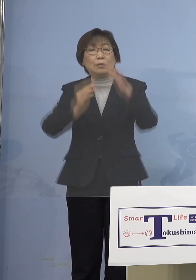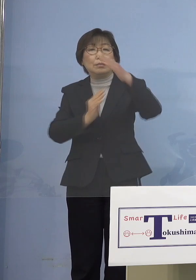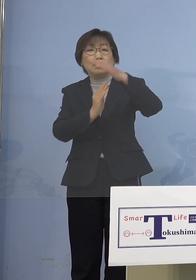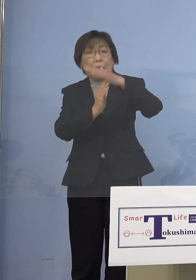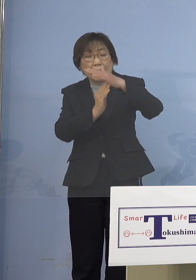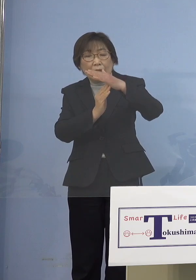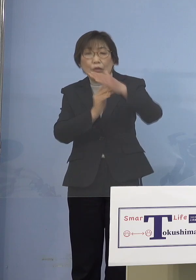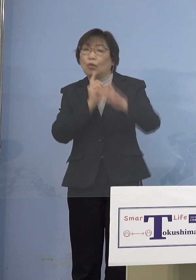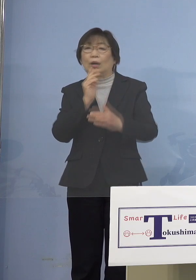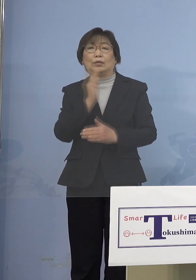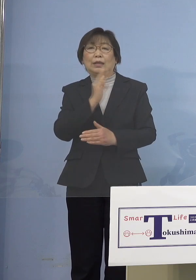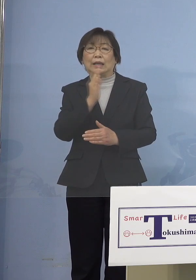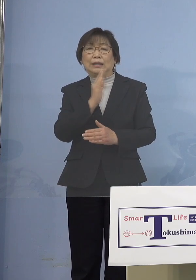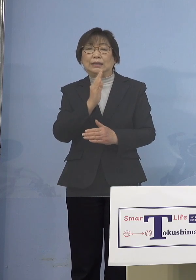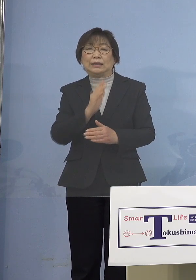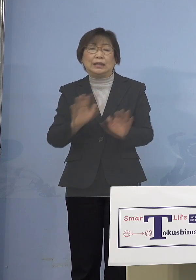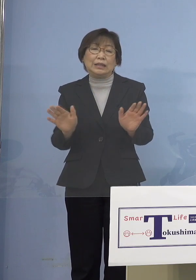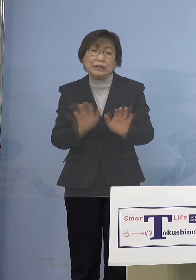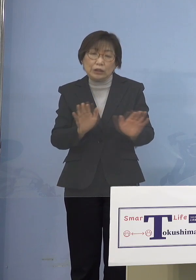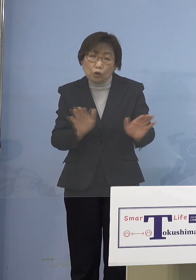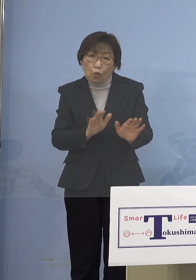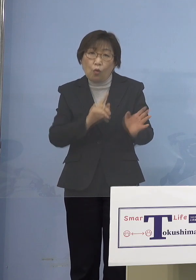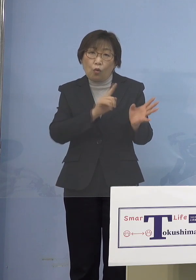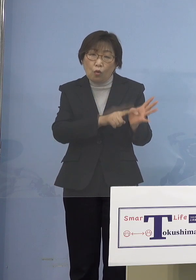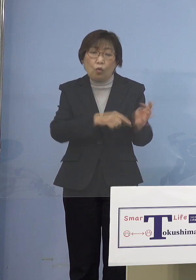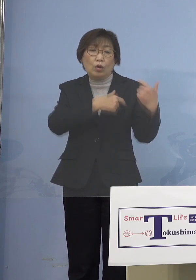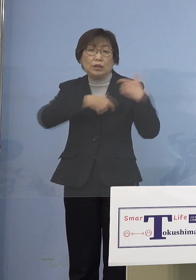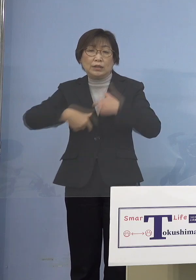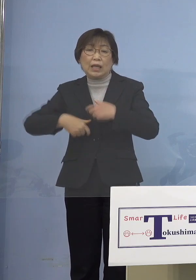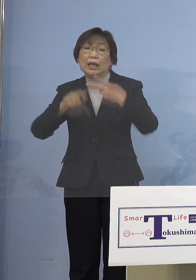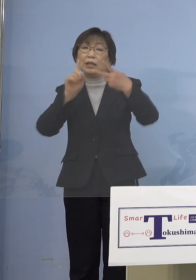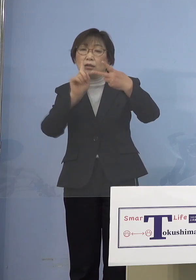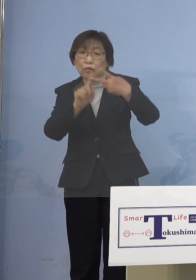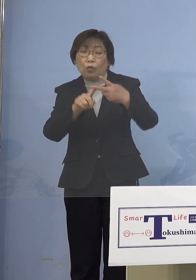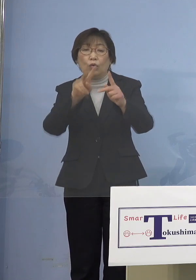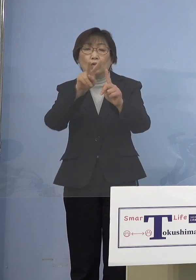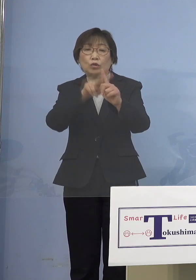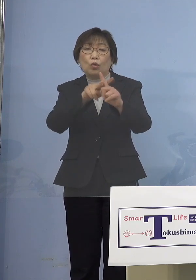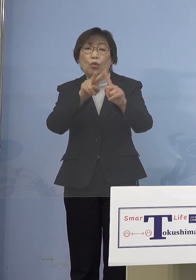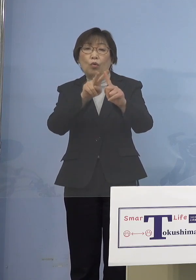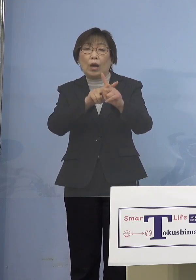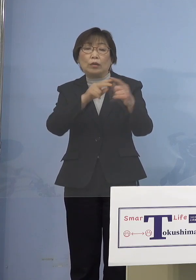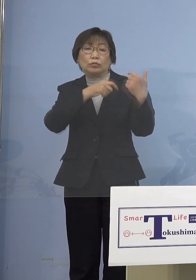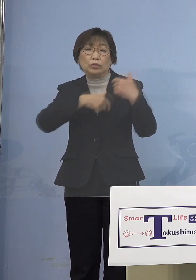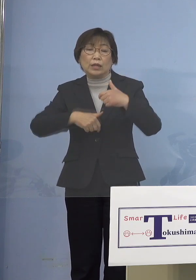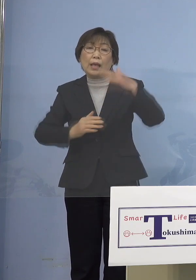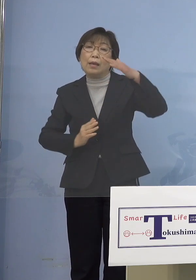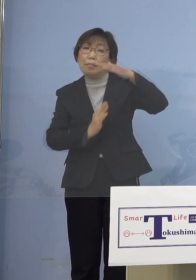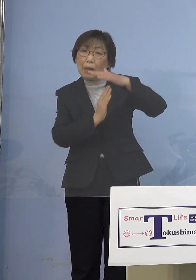児童・生徒ということで、児童 小学生までとお考えいただければ （NHK） 5つの類もバンバン出していただけると